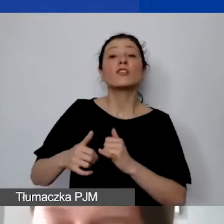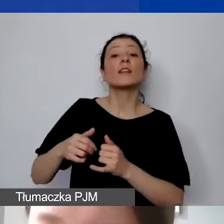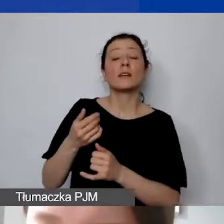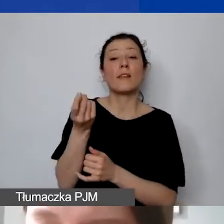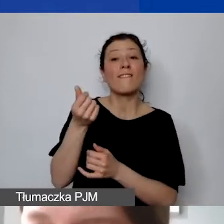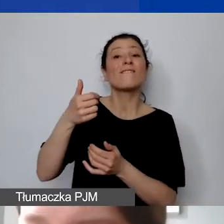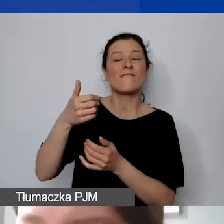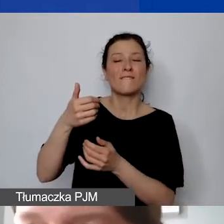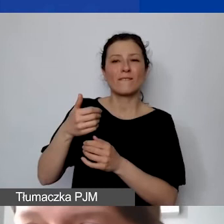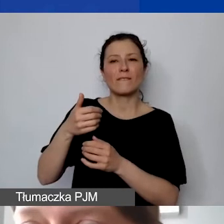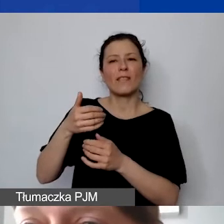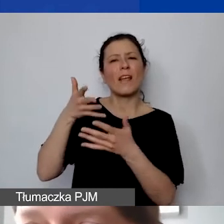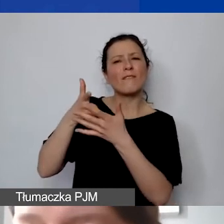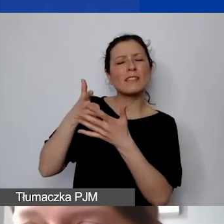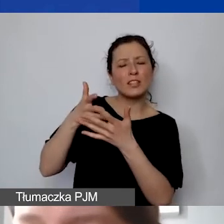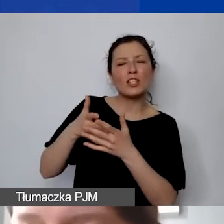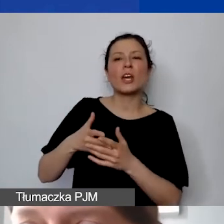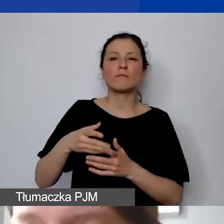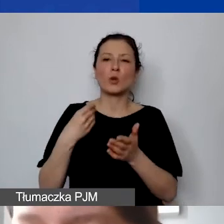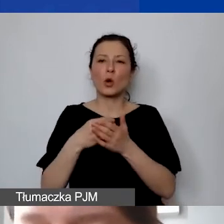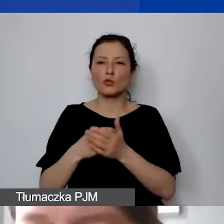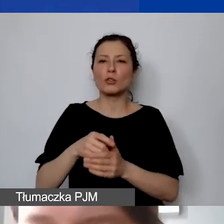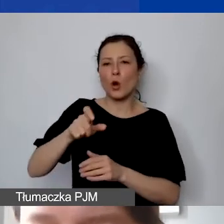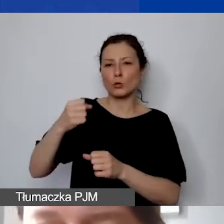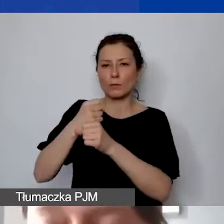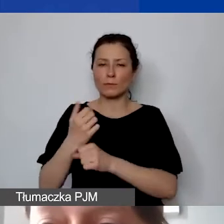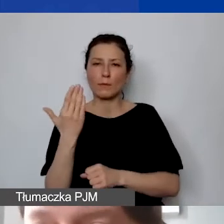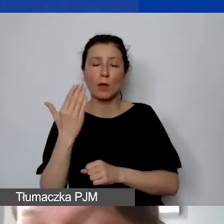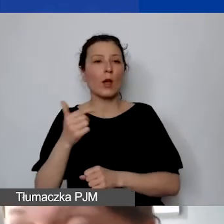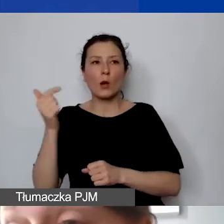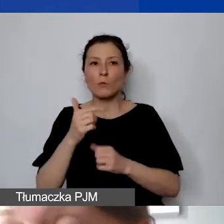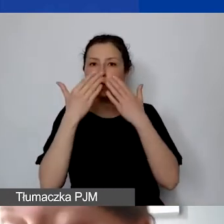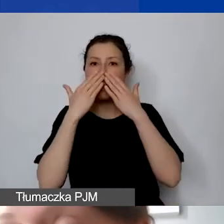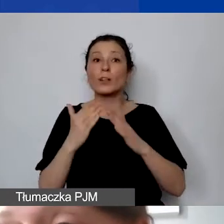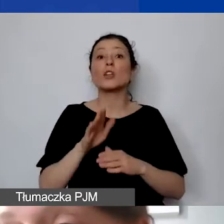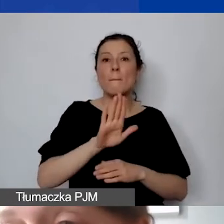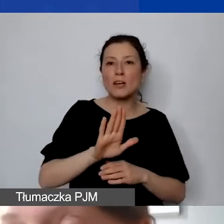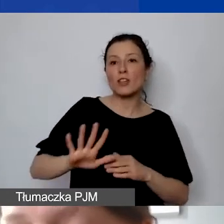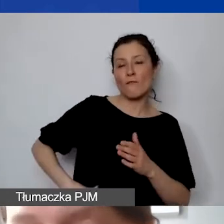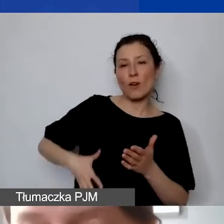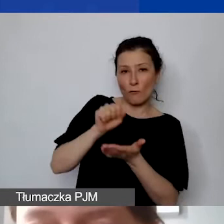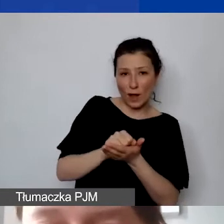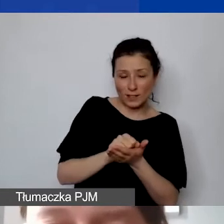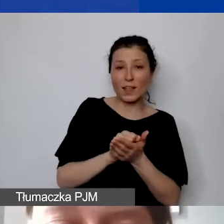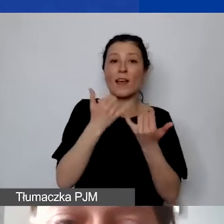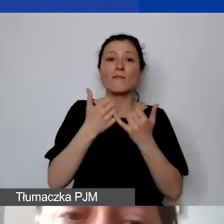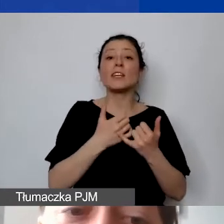że muszą państwo mieć również do wyłożenia środki finansowe w innych kategoriach ze względu na zasadę proporcjonalności wkładu własnego.